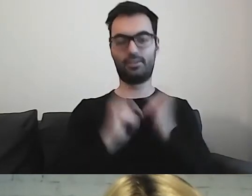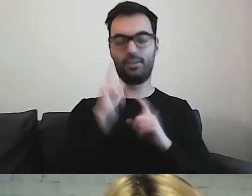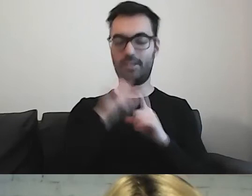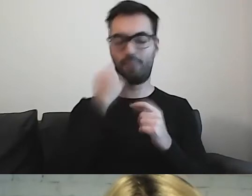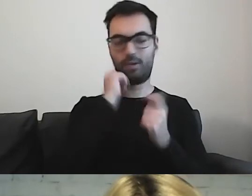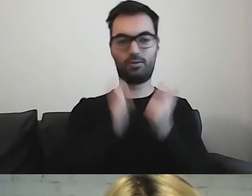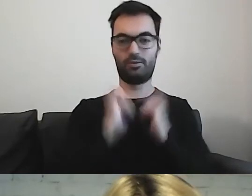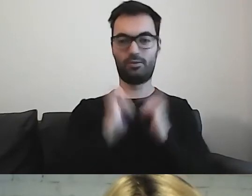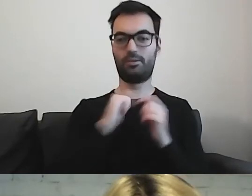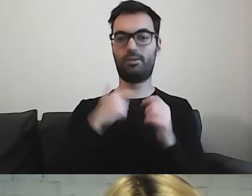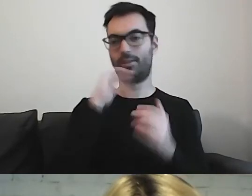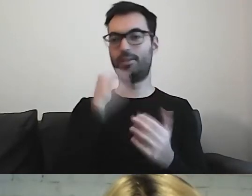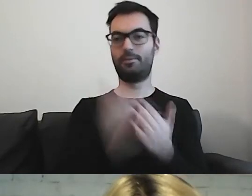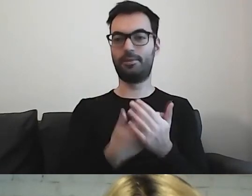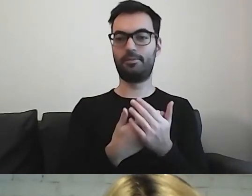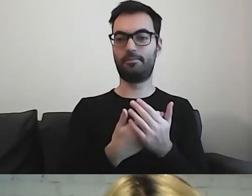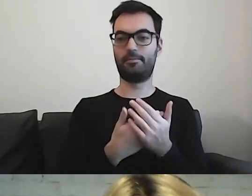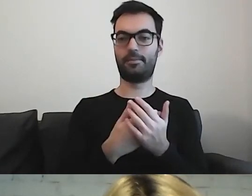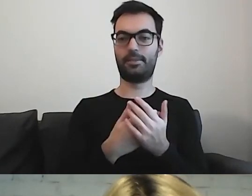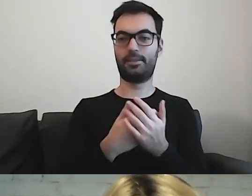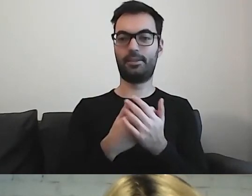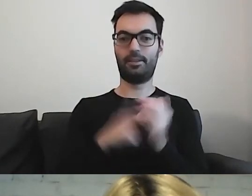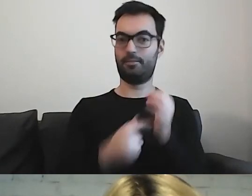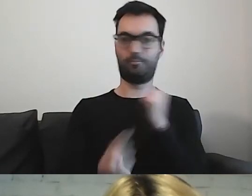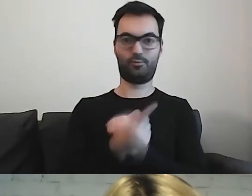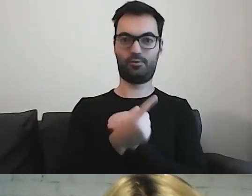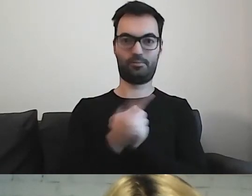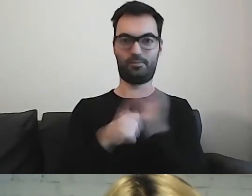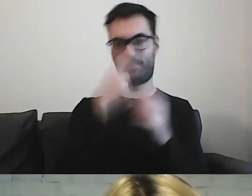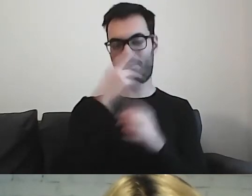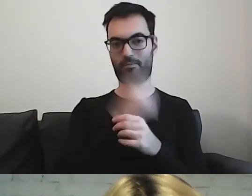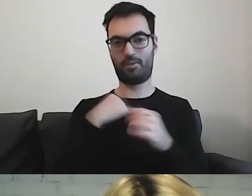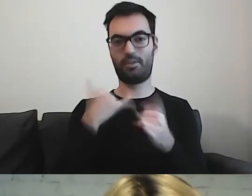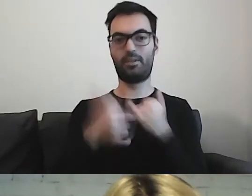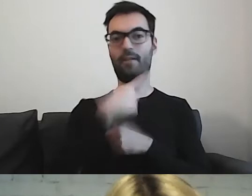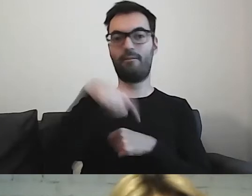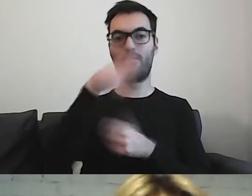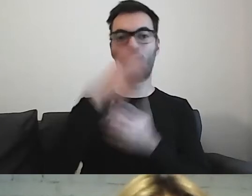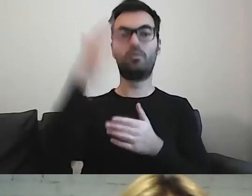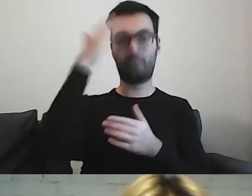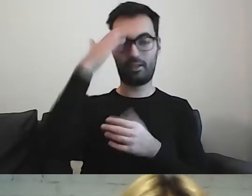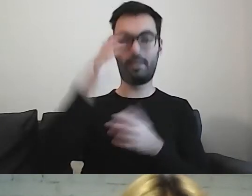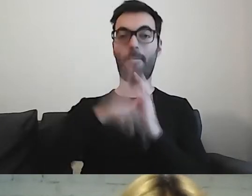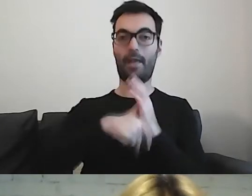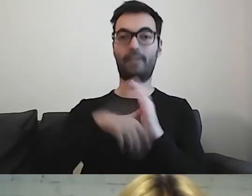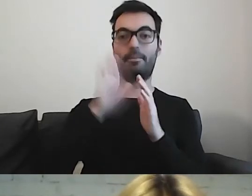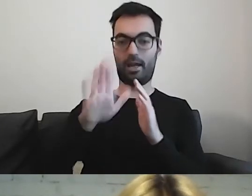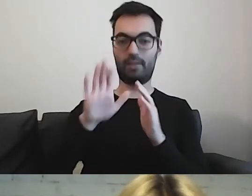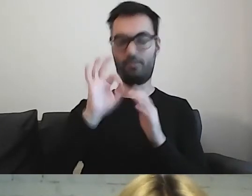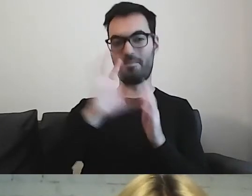Przyznam, że jeszcze się z takim czymś nie spotkałam. Jeżeli państwo już wiedzą, że w swoim mieście mają takie zarządzenie,